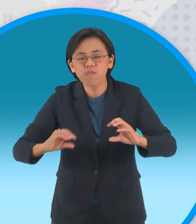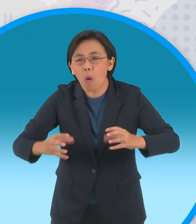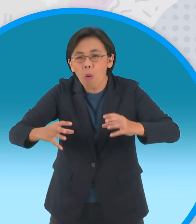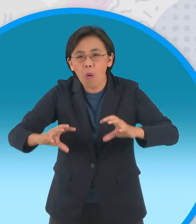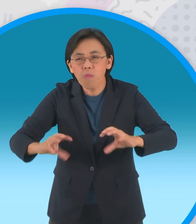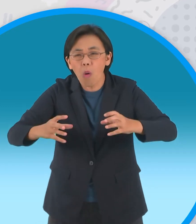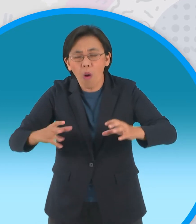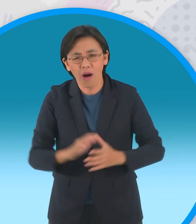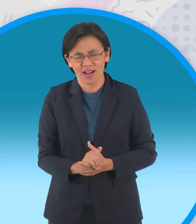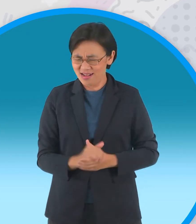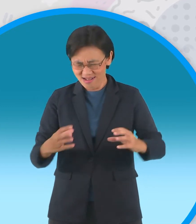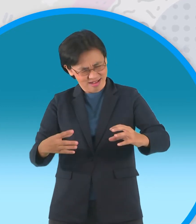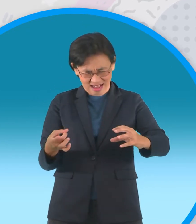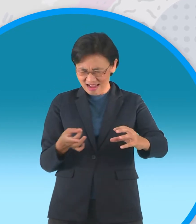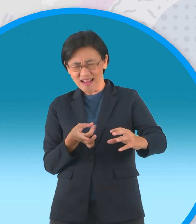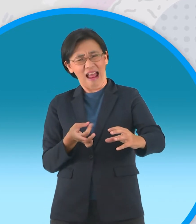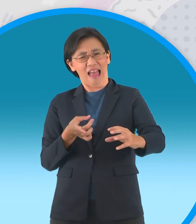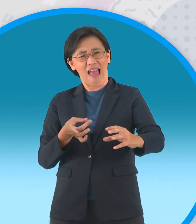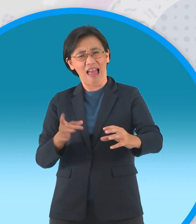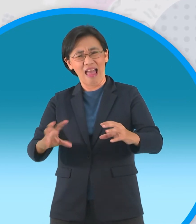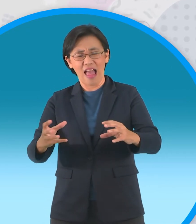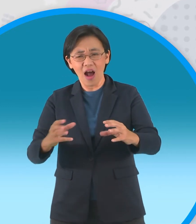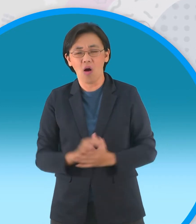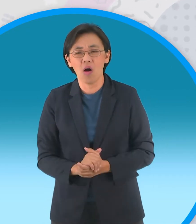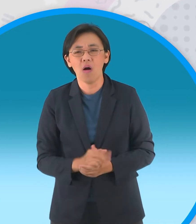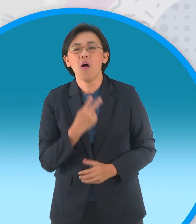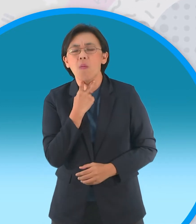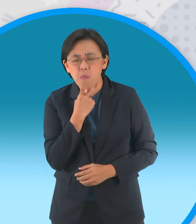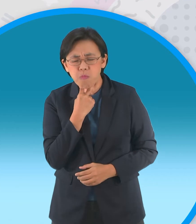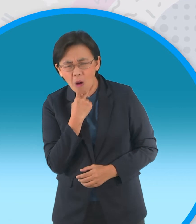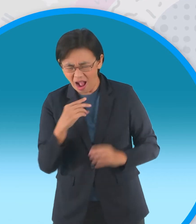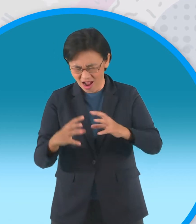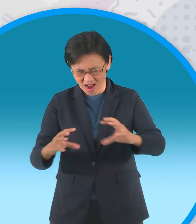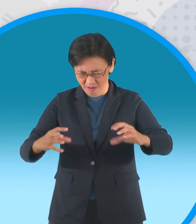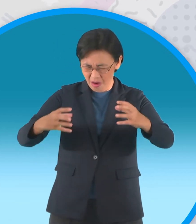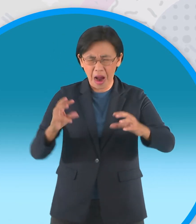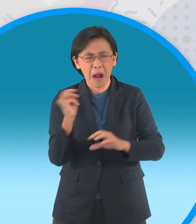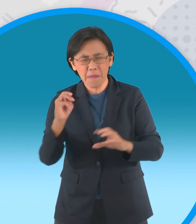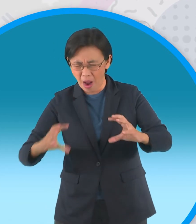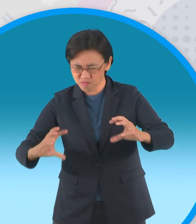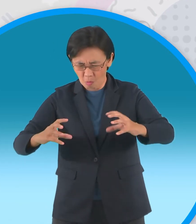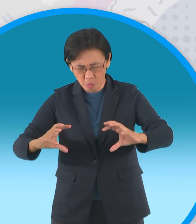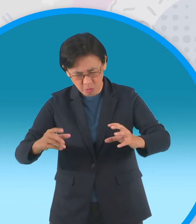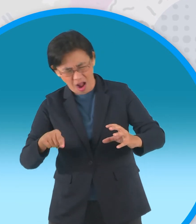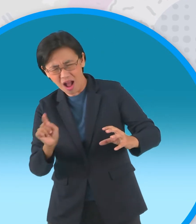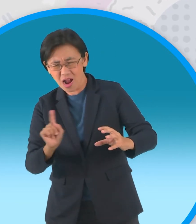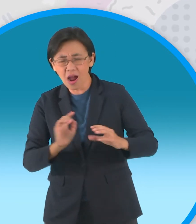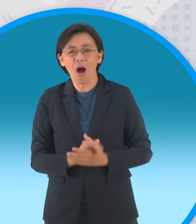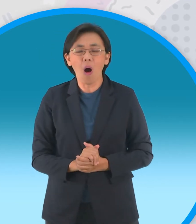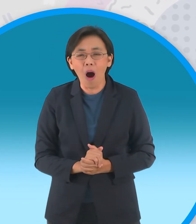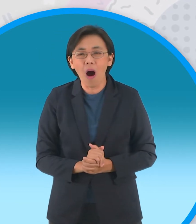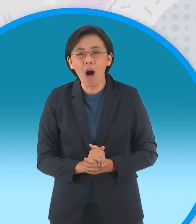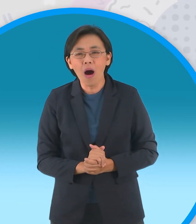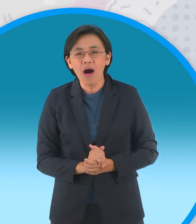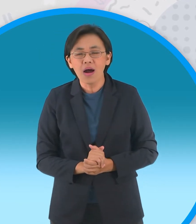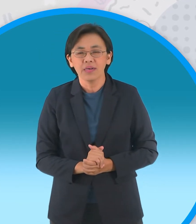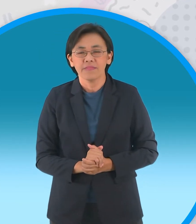นั่นอะไรอ่ะกบตัวนึงทักขึ้น อุ้ยหน้า ตาเหมือนขอนไม้เนอะอีกตัวตอบครับ